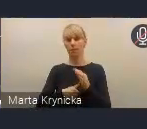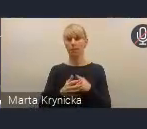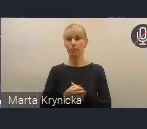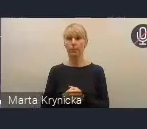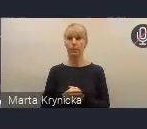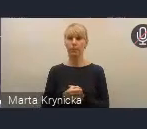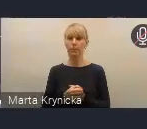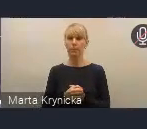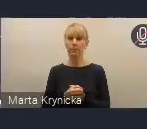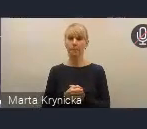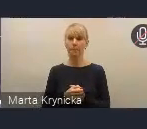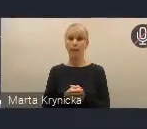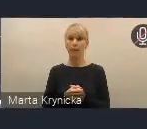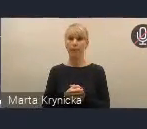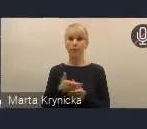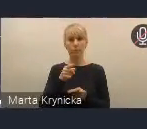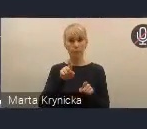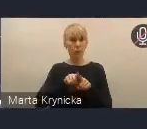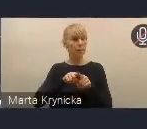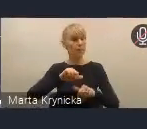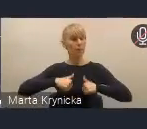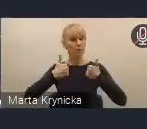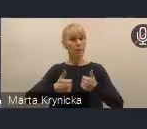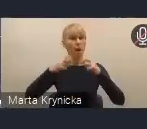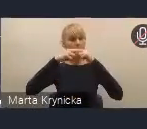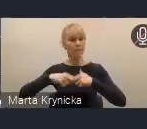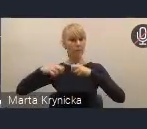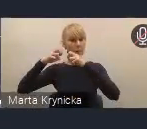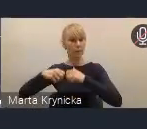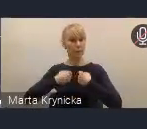na stałej weryfikacji harmonogramu działań przez Radę Wykonawczą,